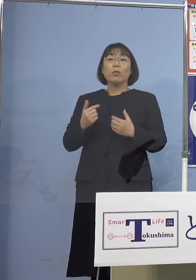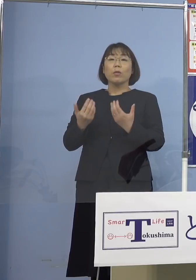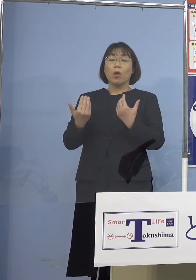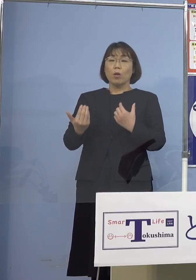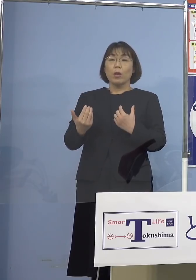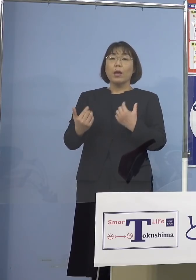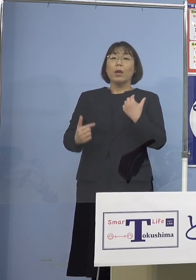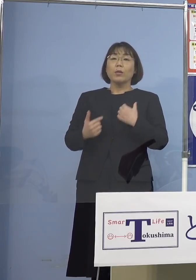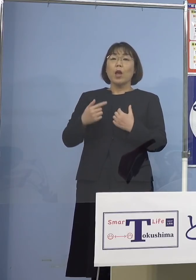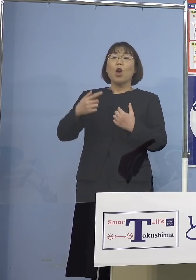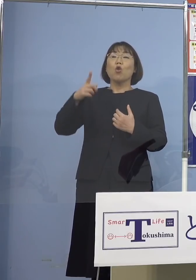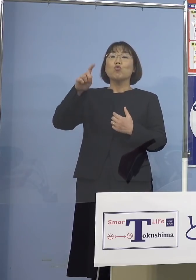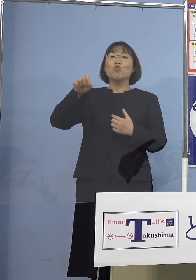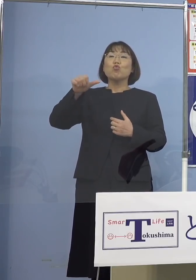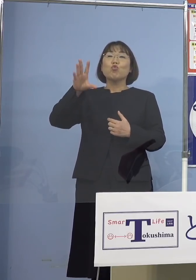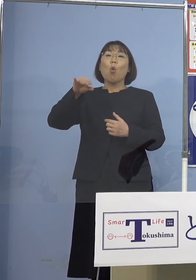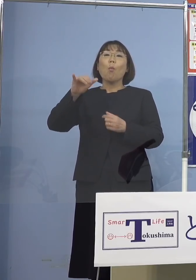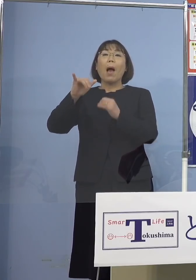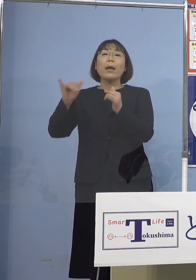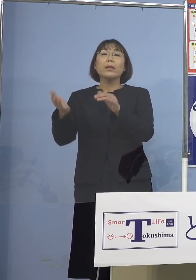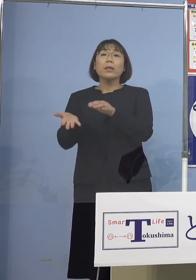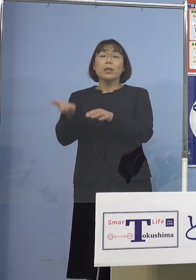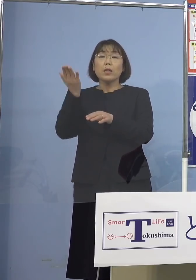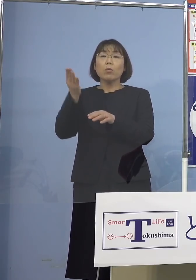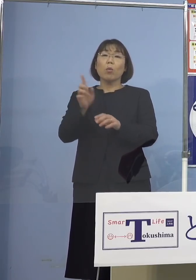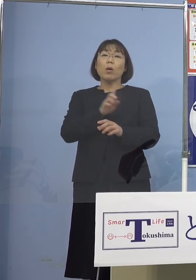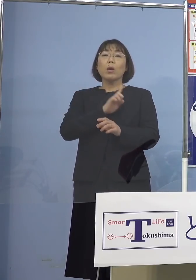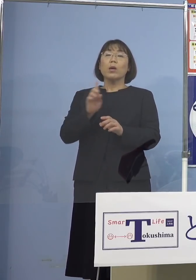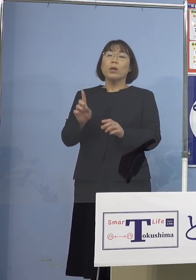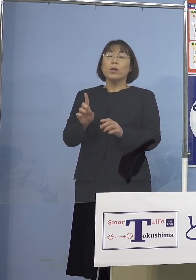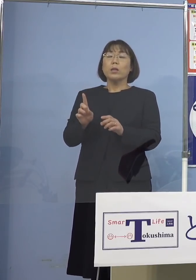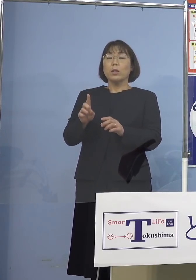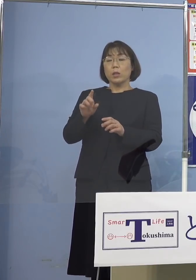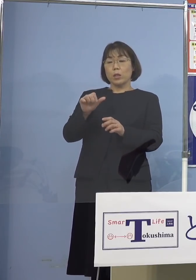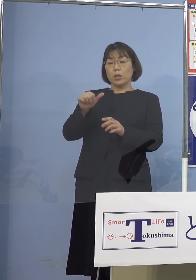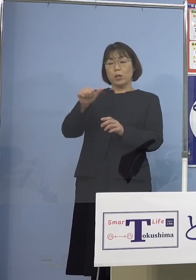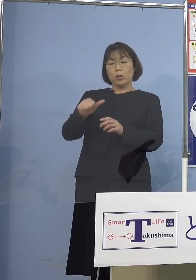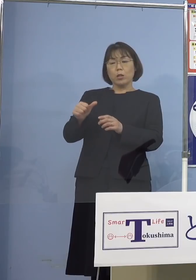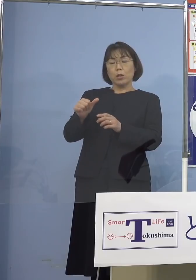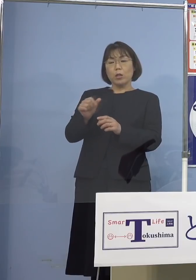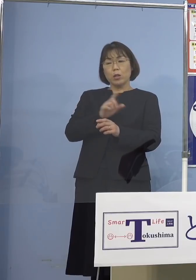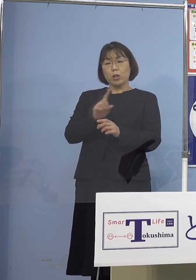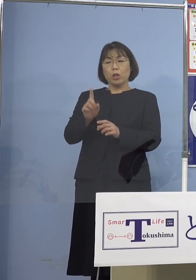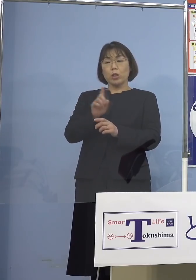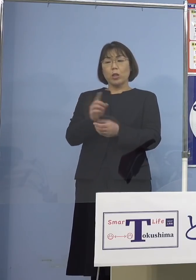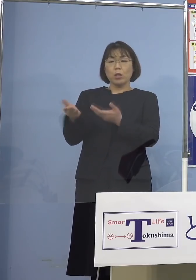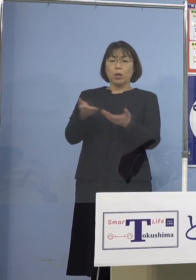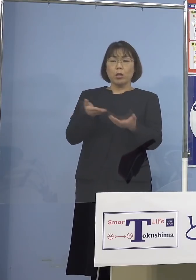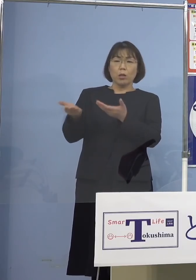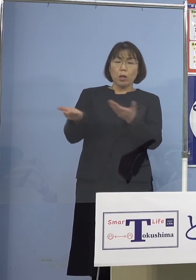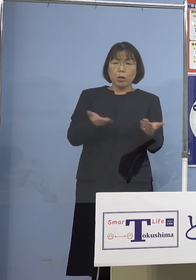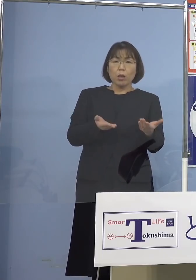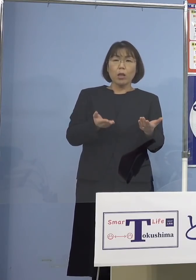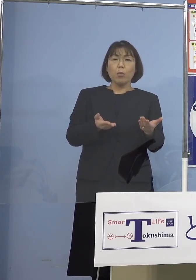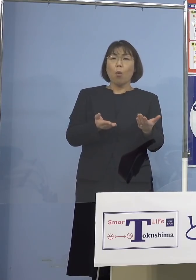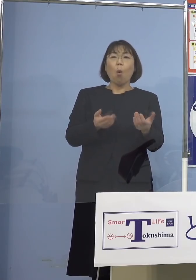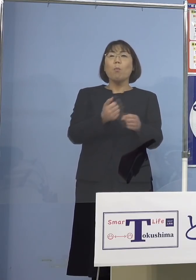じゃあ1日5,000人で もし留学生だけ入れたとしても とてもとても4月の新学期には 間に合わないですよね